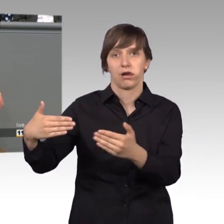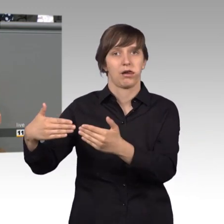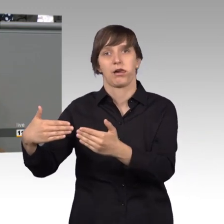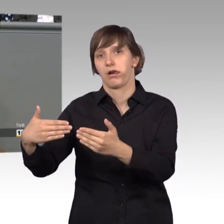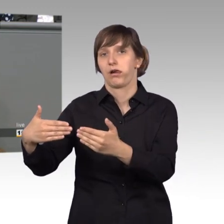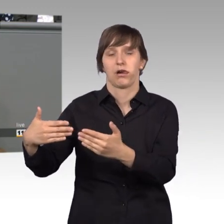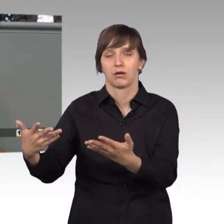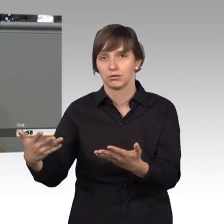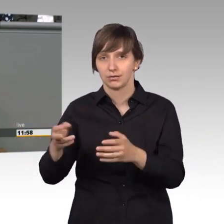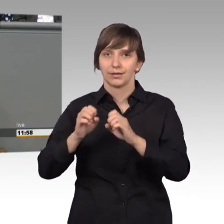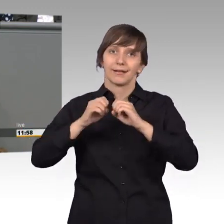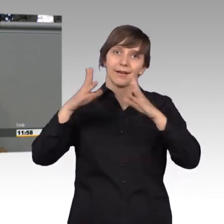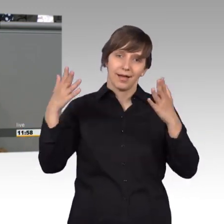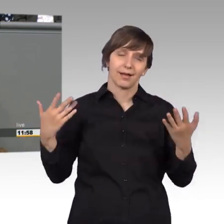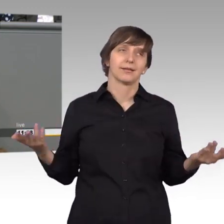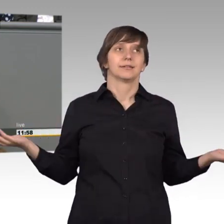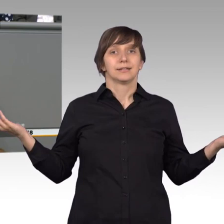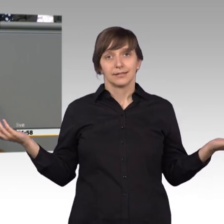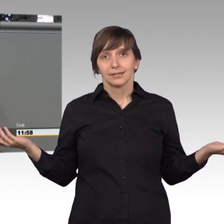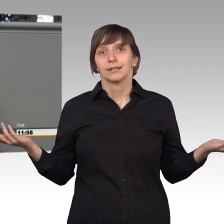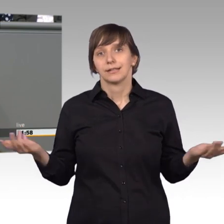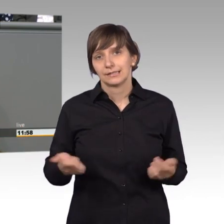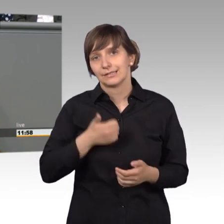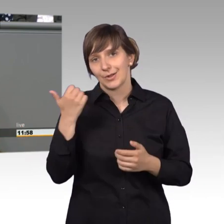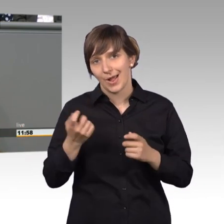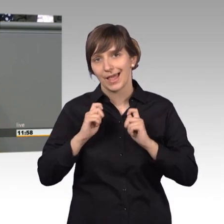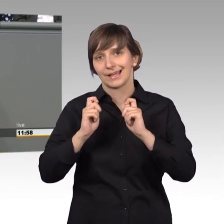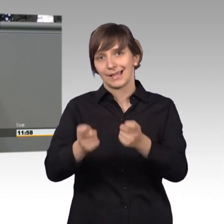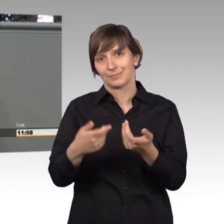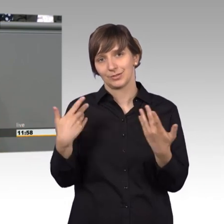Ist natürlich wieder mal ein tolles Ergebnis von Behördenwahnsinn.